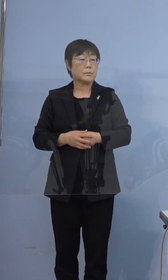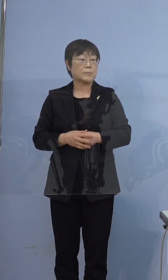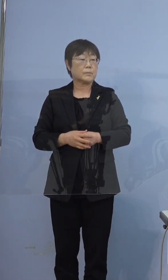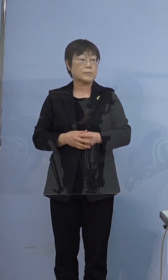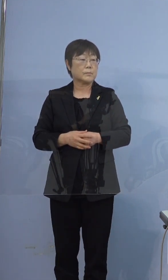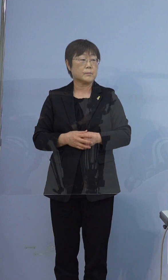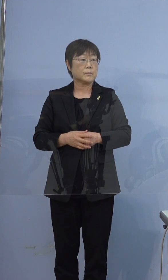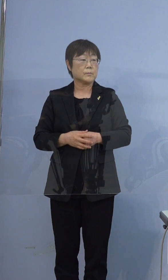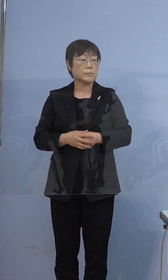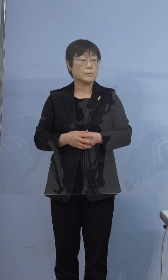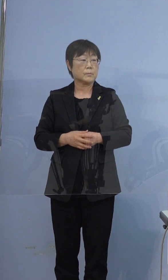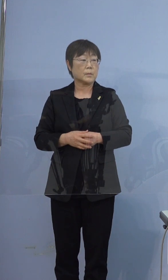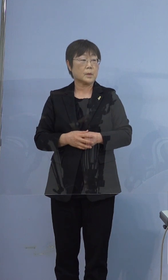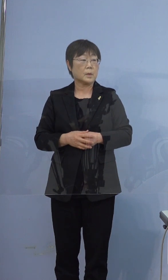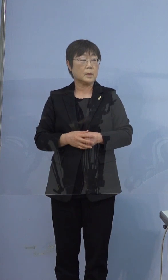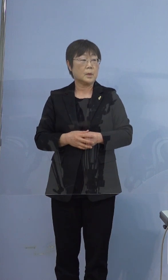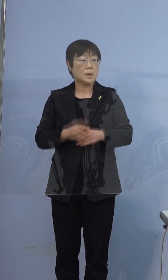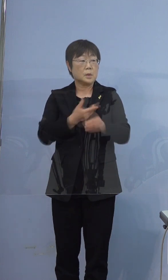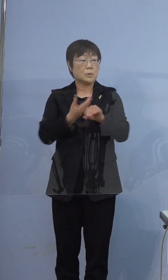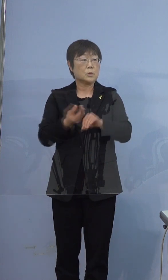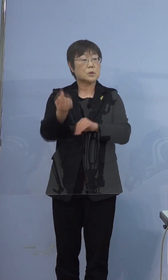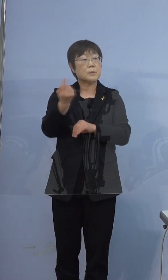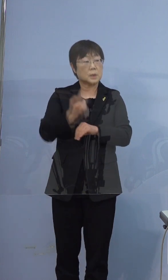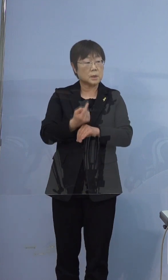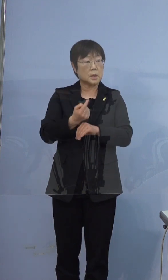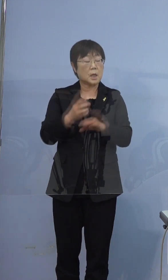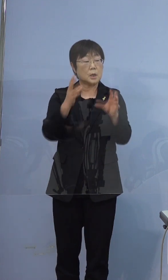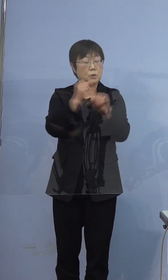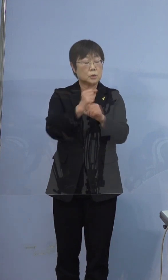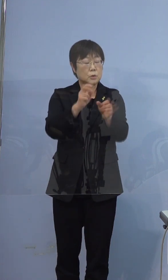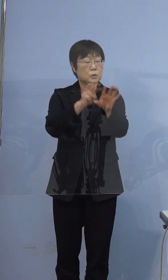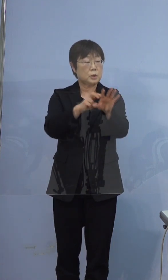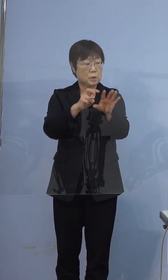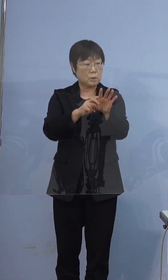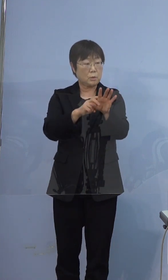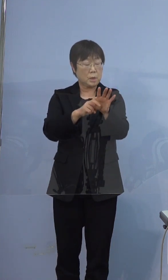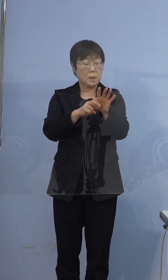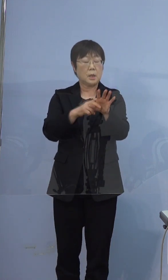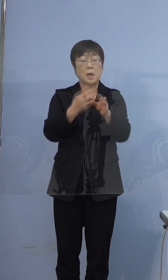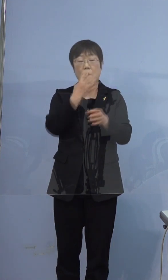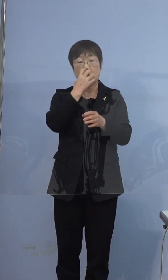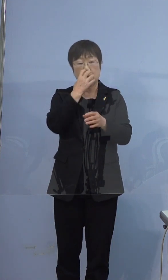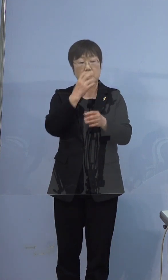こちらに来られて集中治療に入られ 人工呼吸をされているので